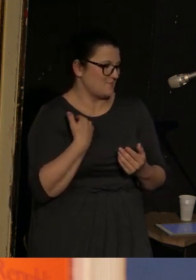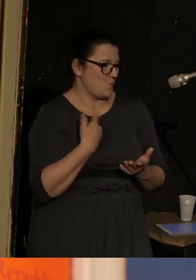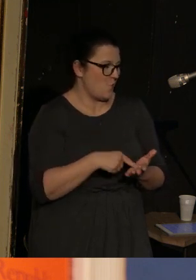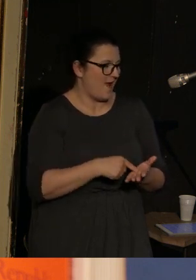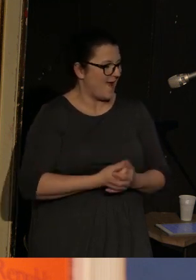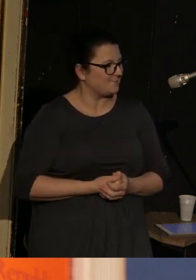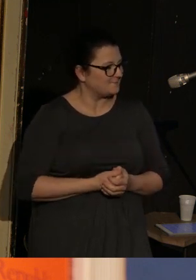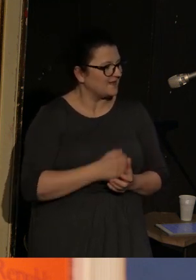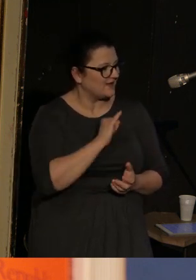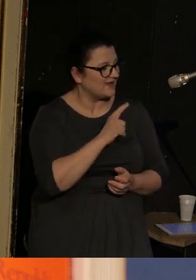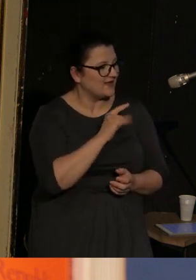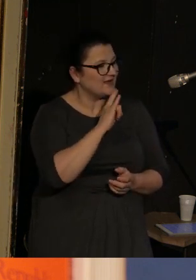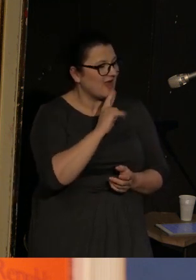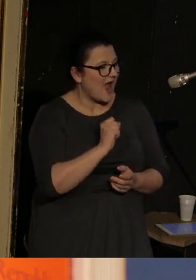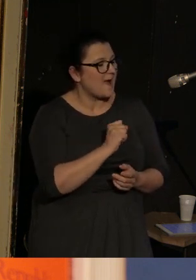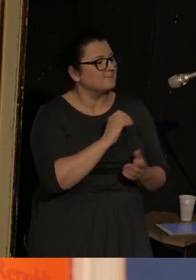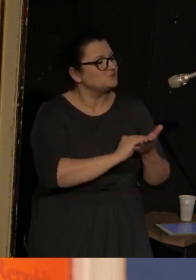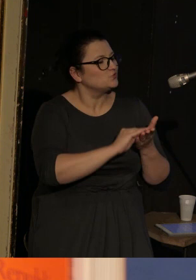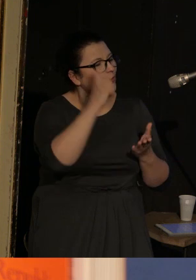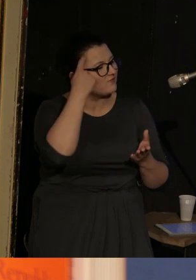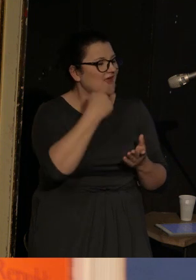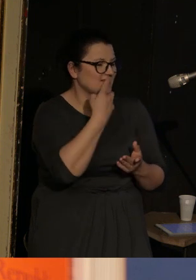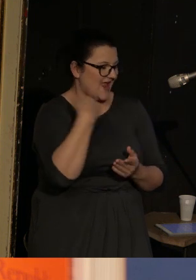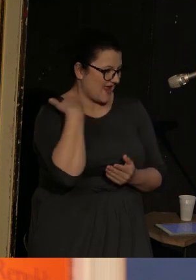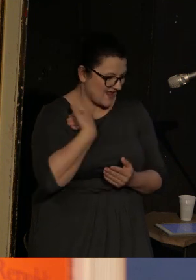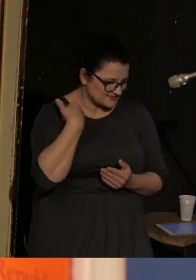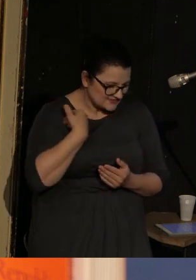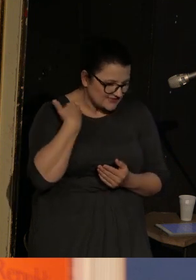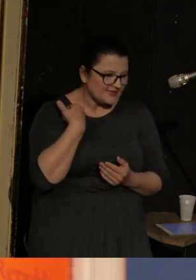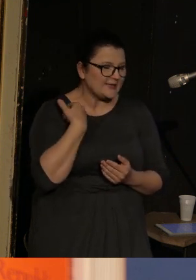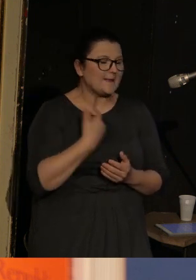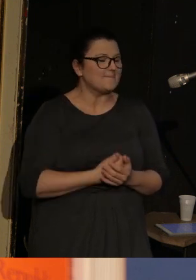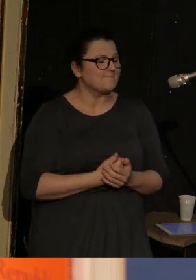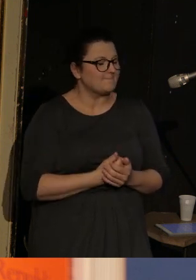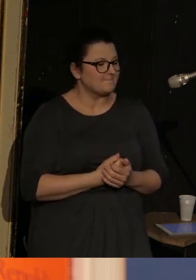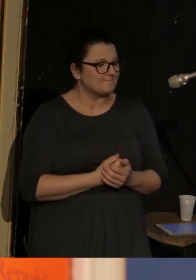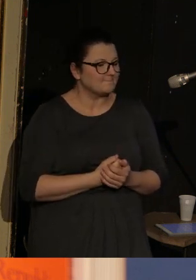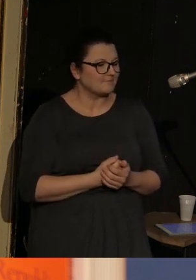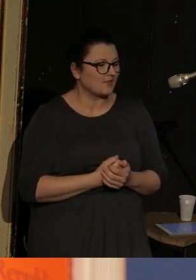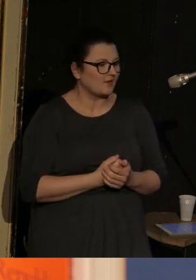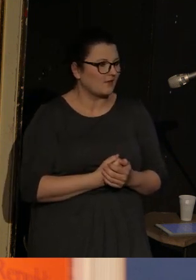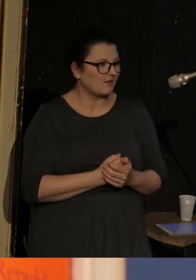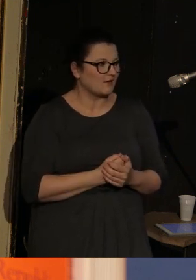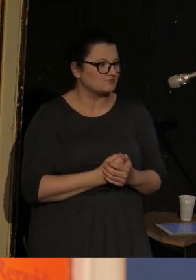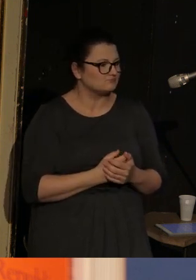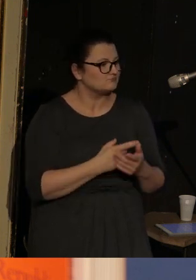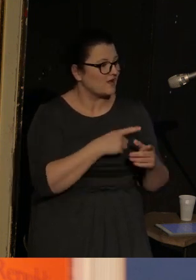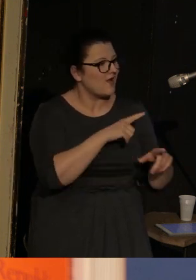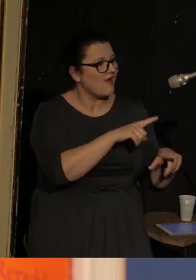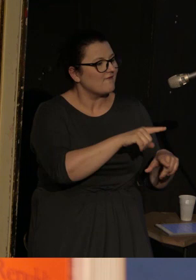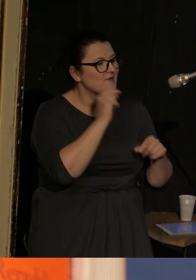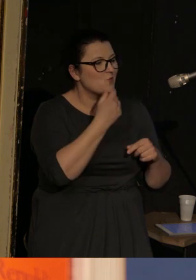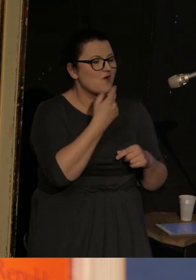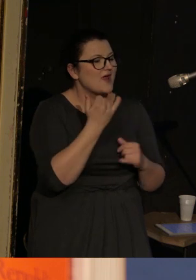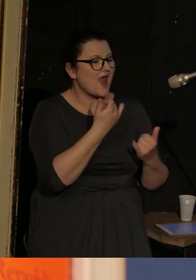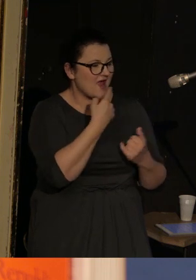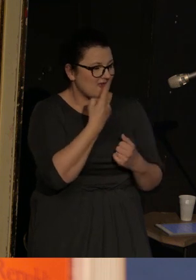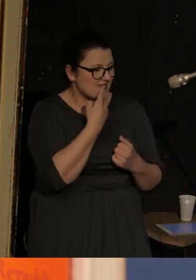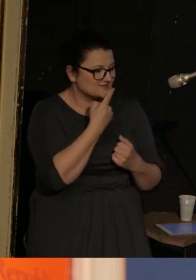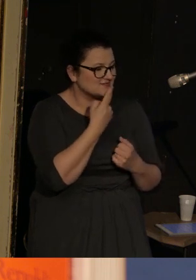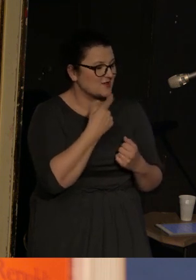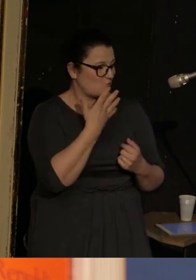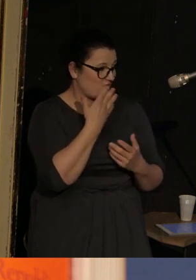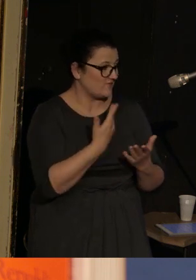Ilia pisze głównie w j. angielskim i o wyborze języka mówi tak: